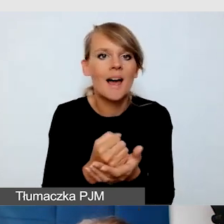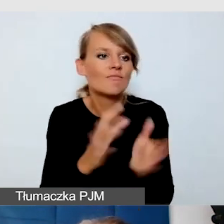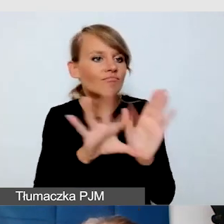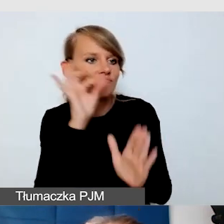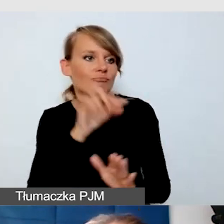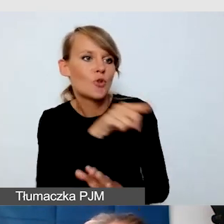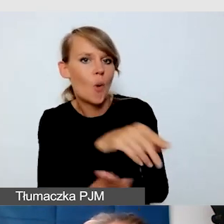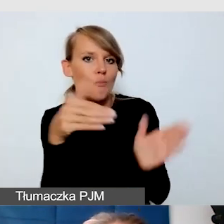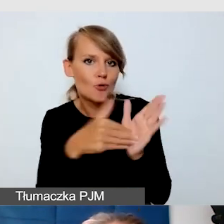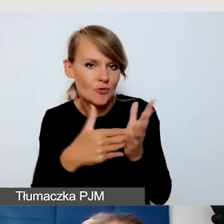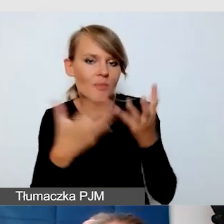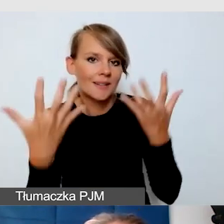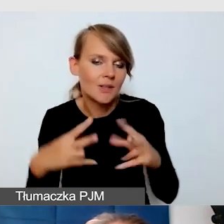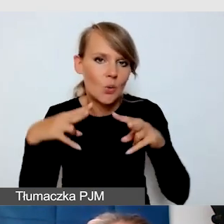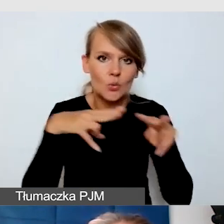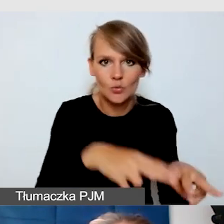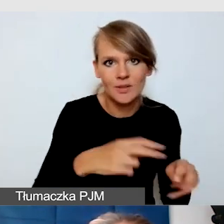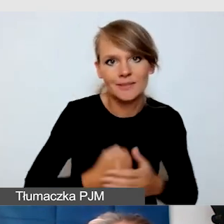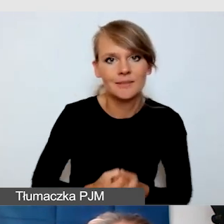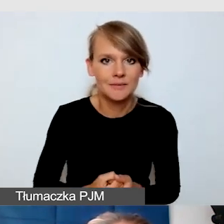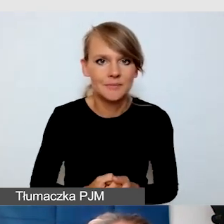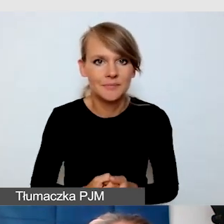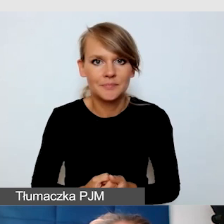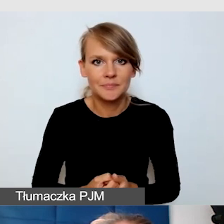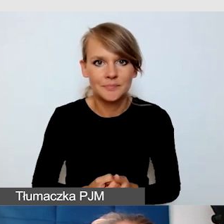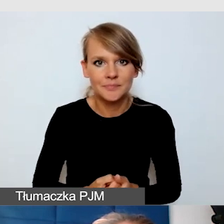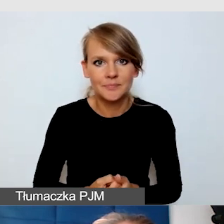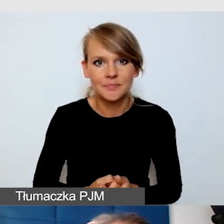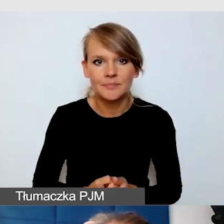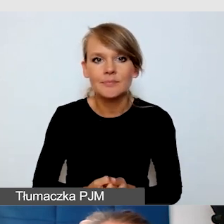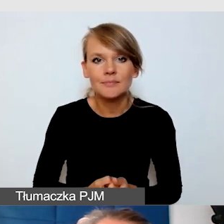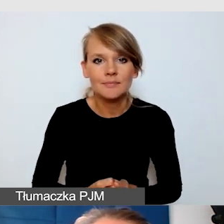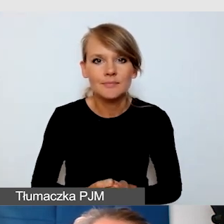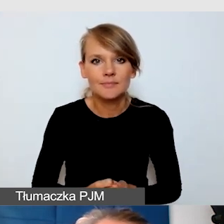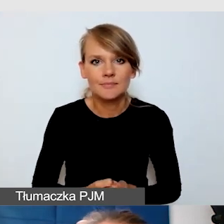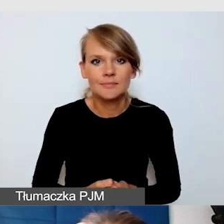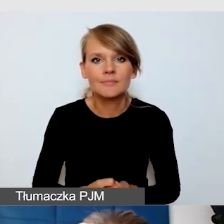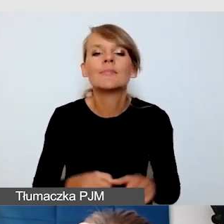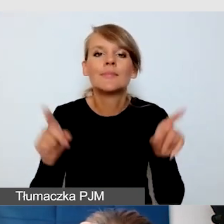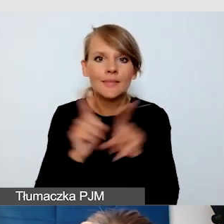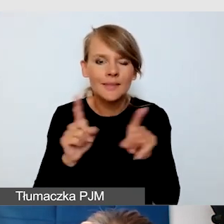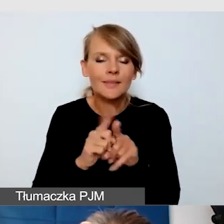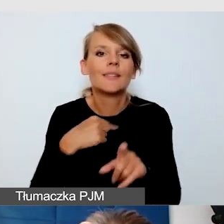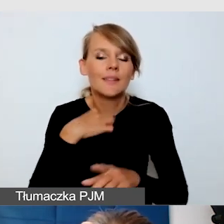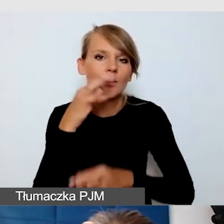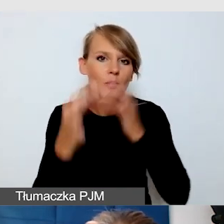I też podzielę się praktycznymi rozwiązaniami.